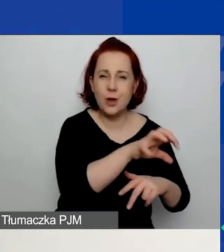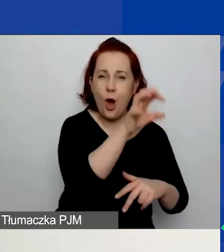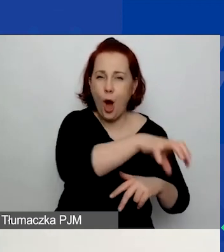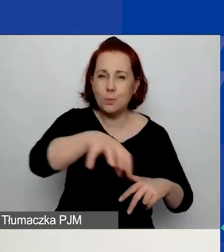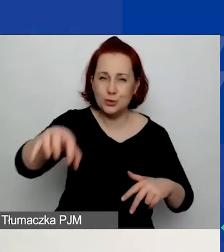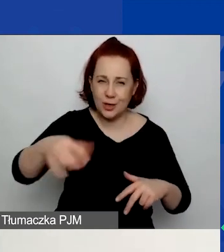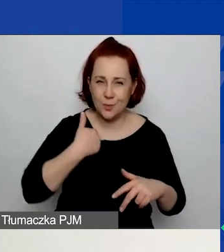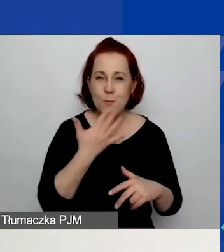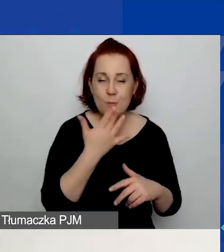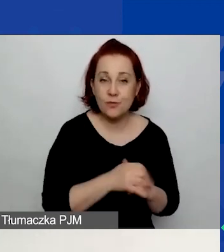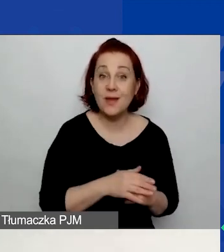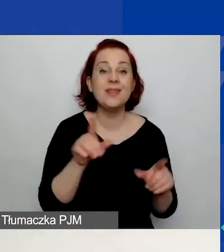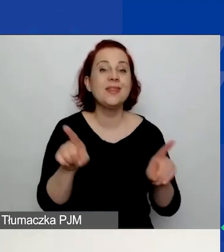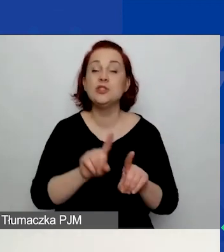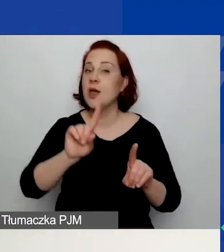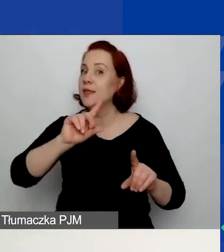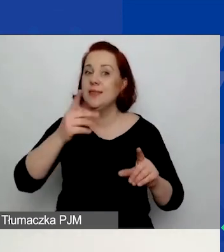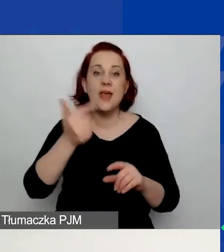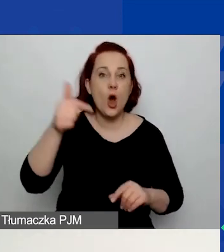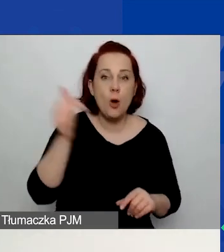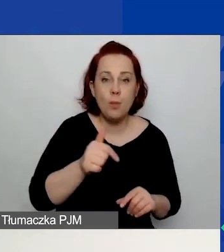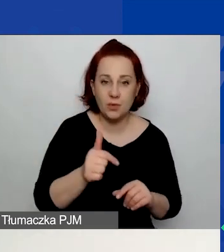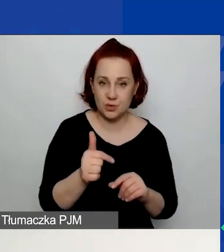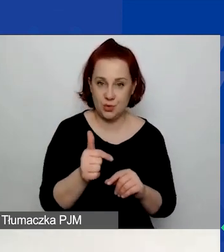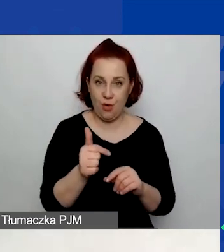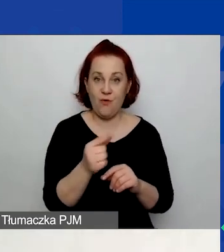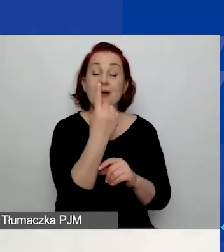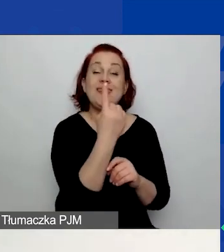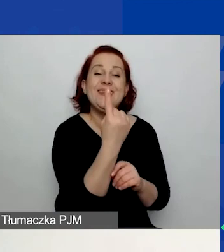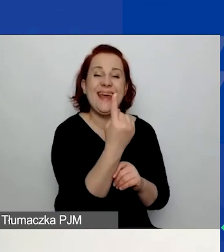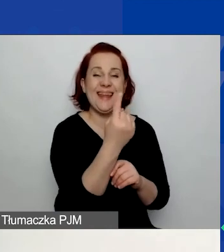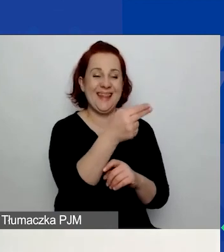i nieobowiązkowo temat o znaczeniu szczególnie w zaznaczonym obszarze wsparcia.